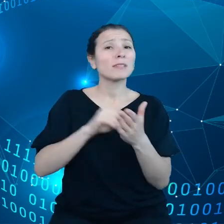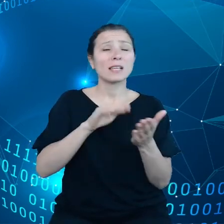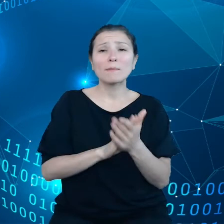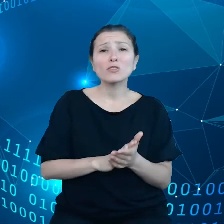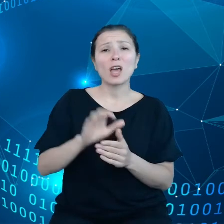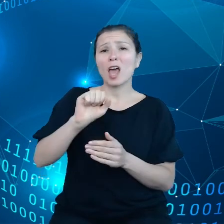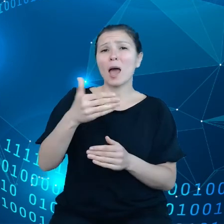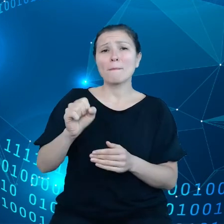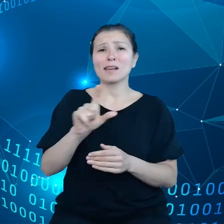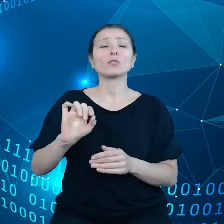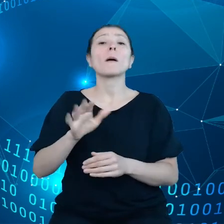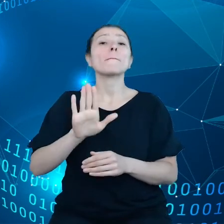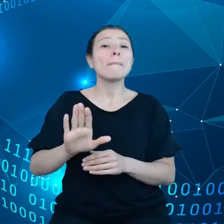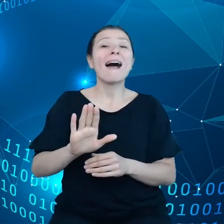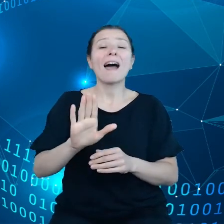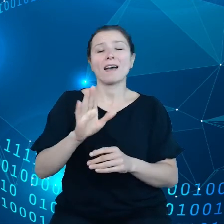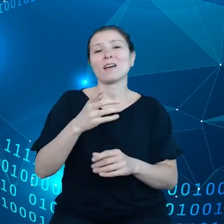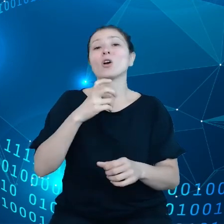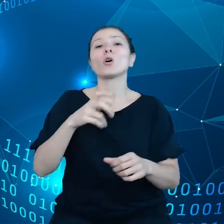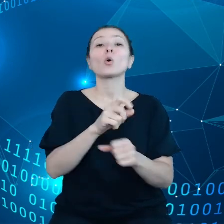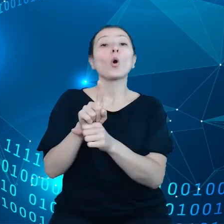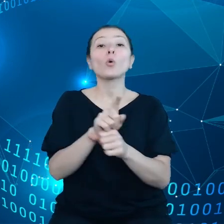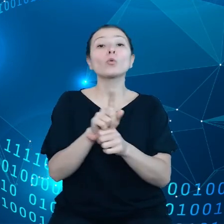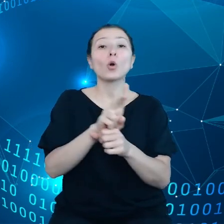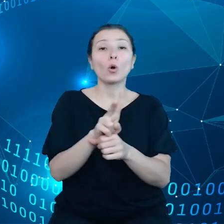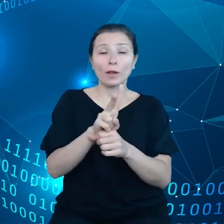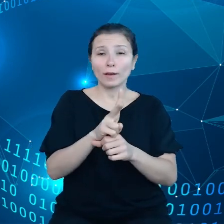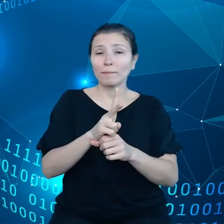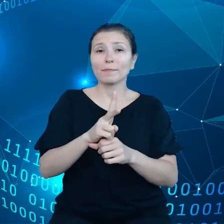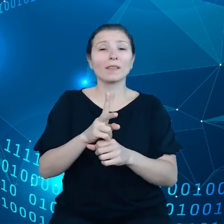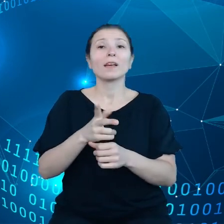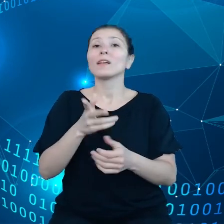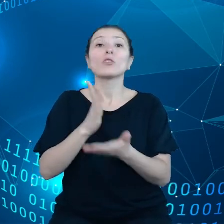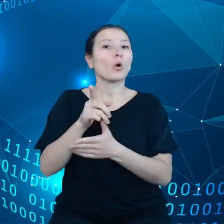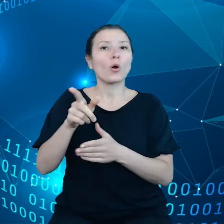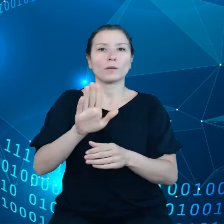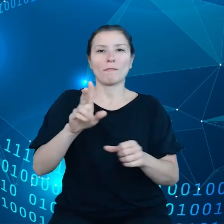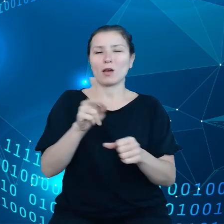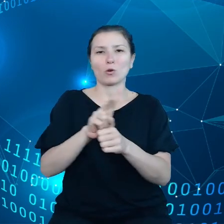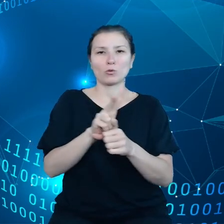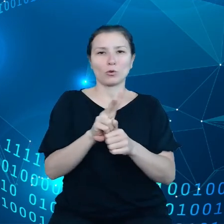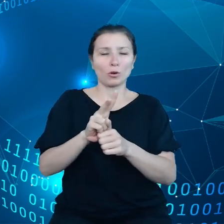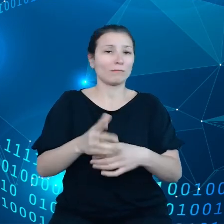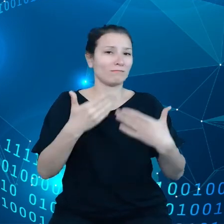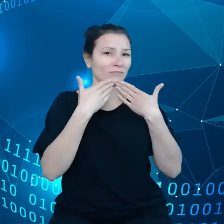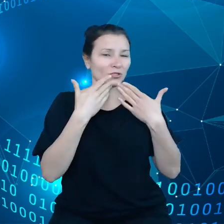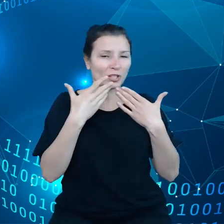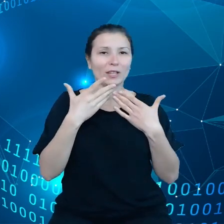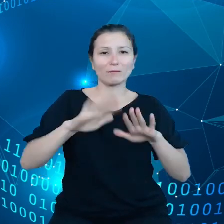danymi, które uzyskują właśnie w drodze świadczenia usług dla użytkowników,